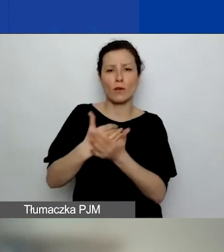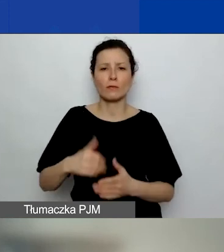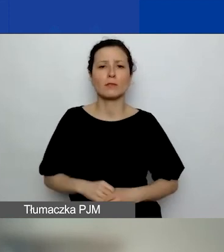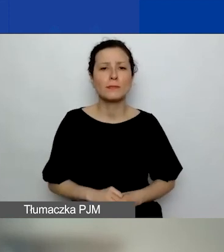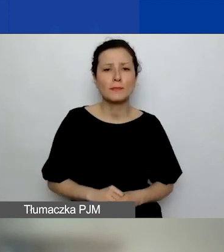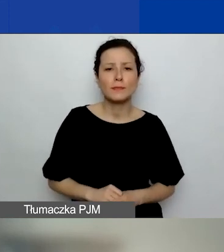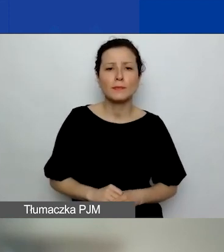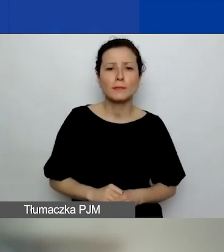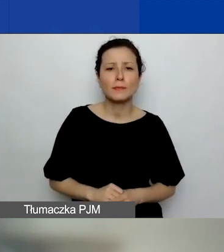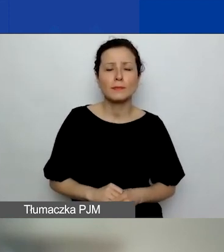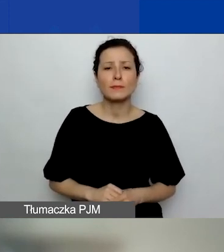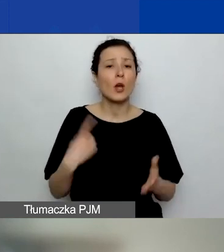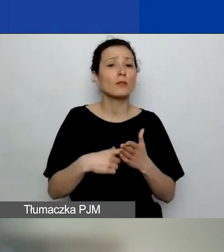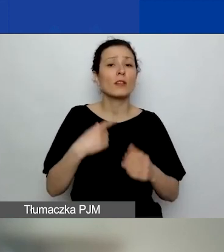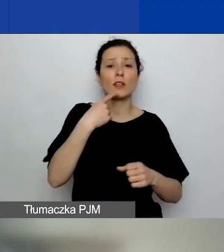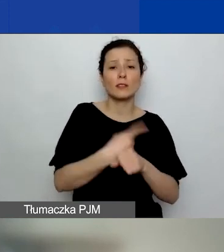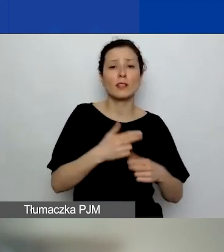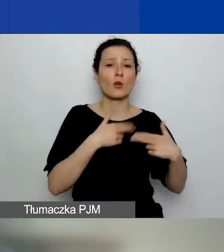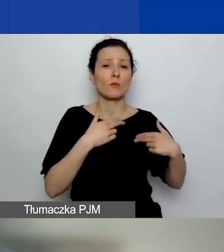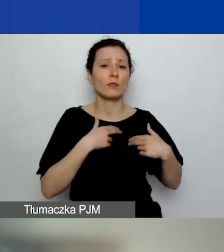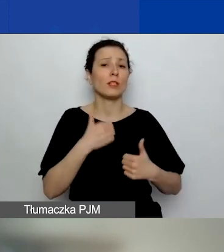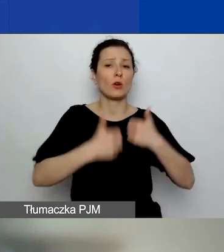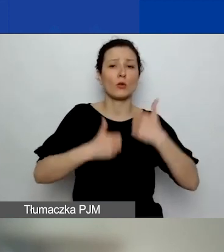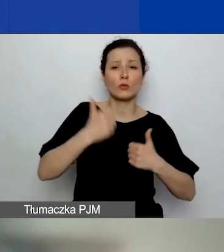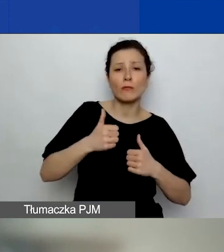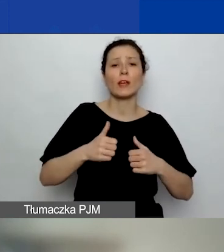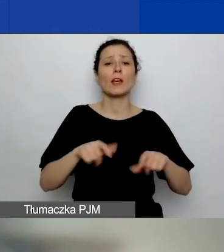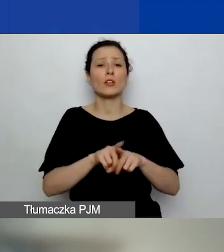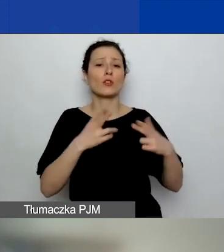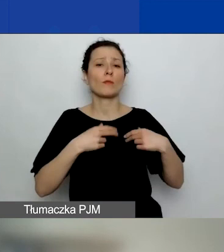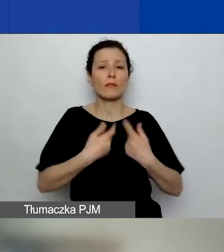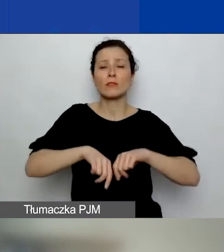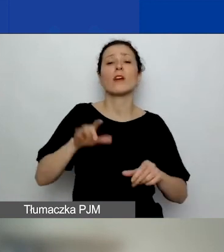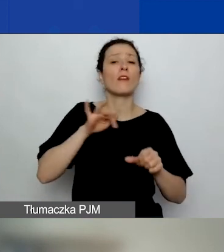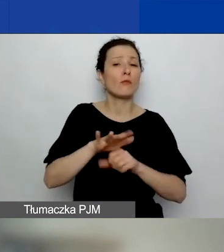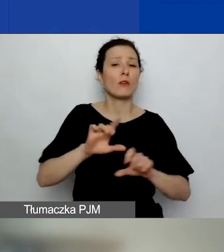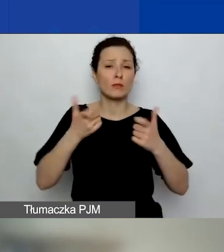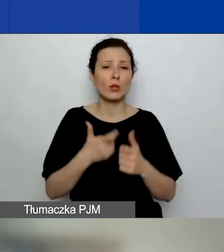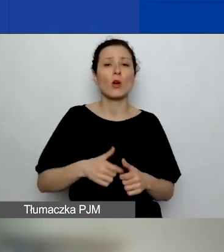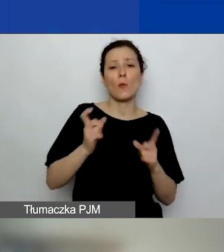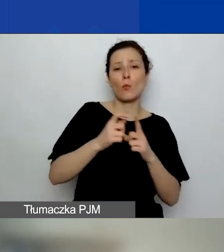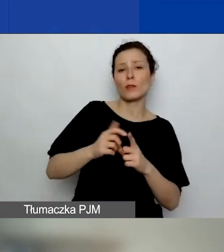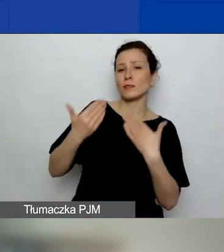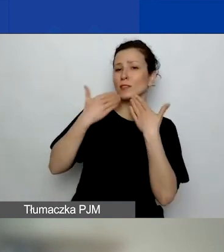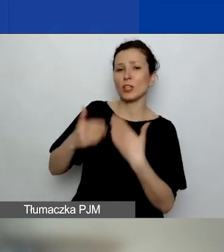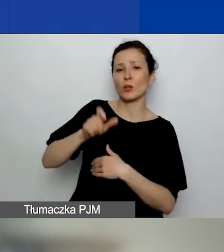o przyznaniu dofinansowania wpływają więc: punktacja przyznana przez ekspertów, kwoty przewidziane na każdy z obszarów wsparcia,